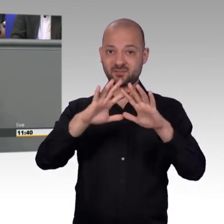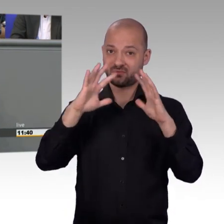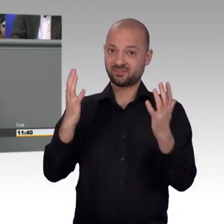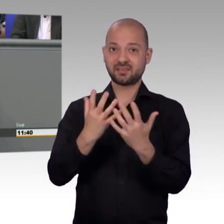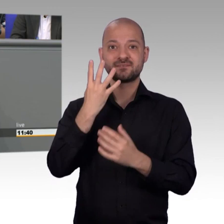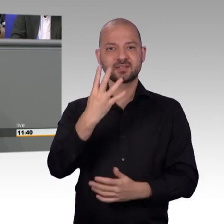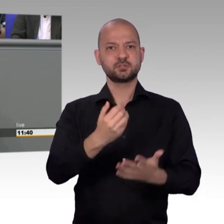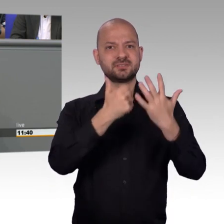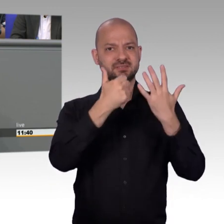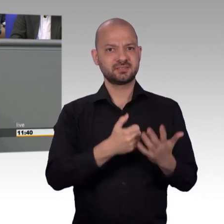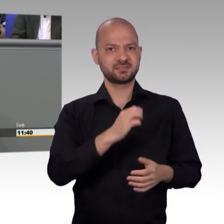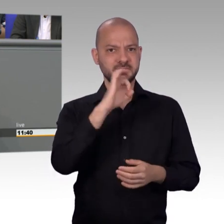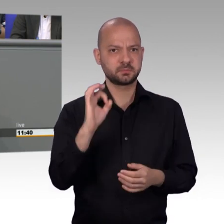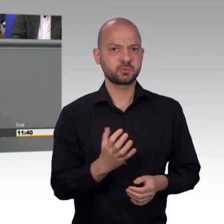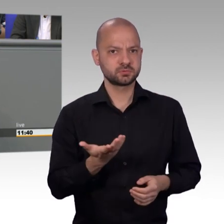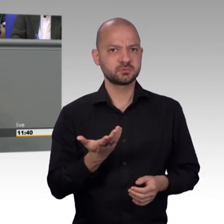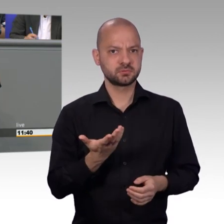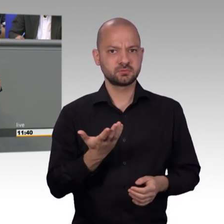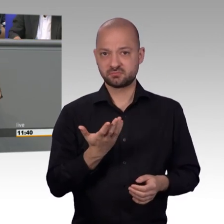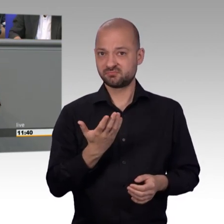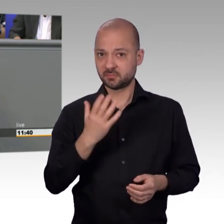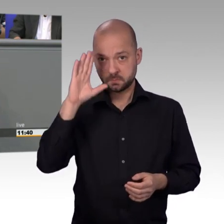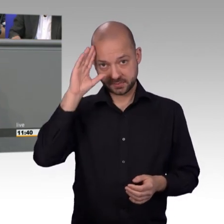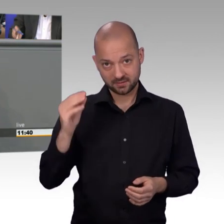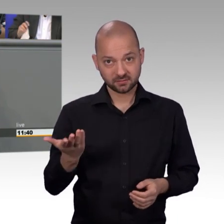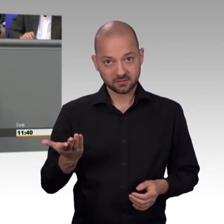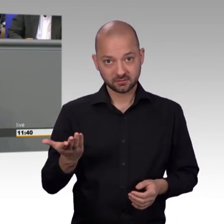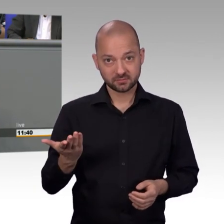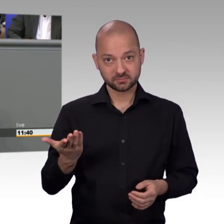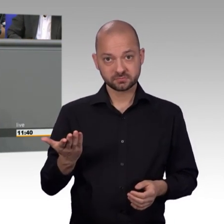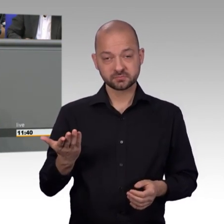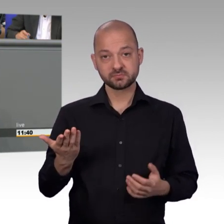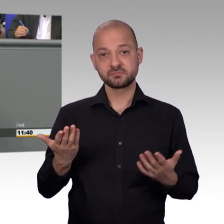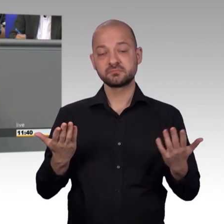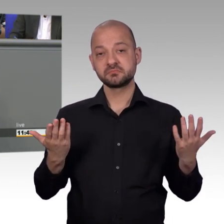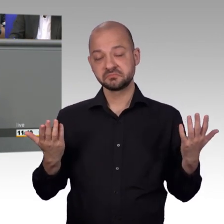mal eine Doktorarbeit drüber schreiben. Und ganz seltsam ist auch, dass im Verhältnis zur Einwohnerzahl